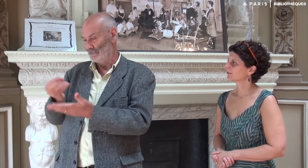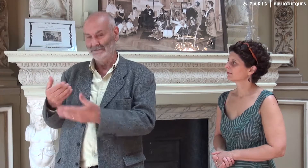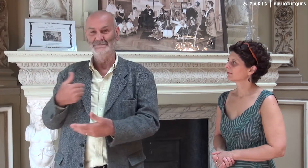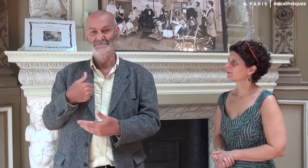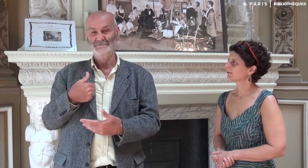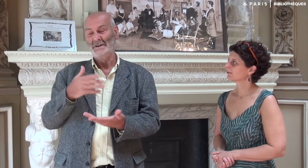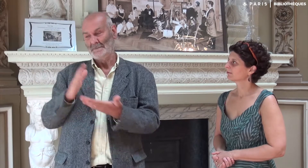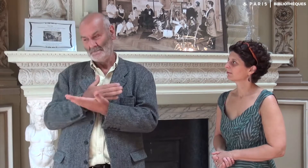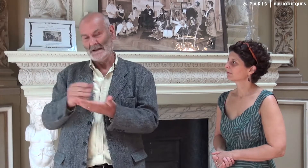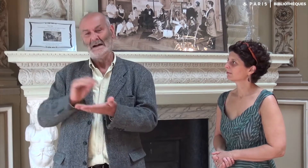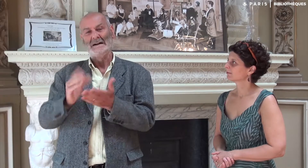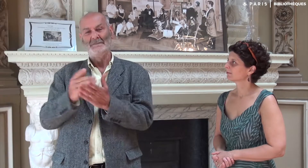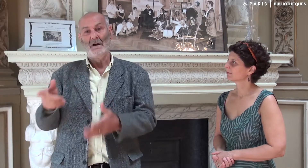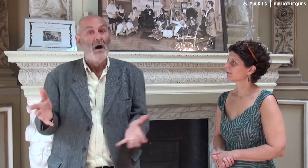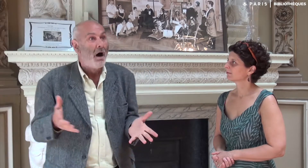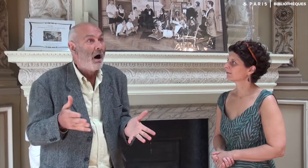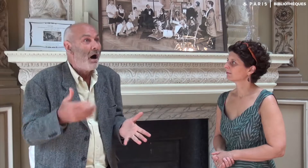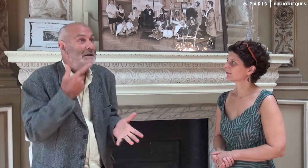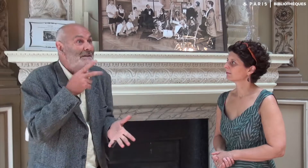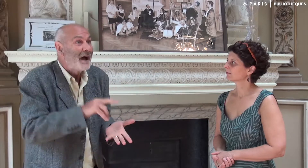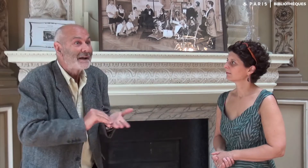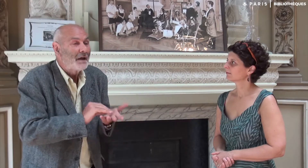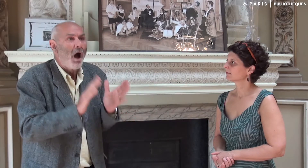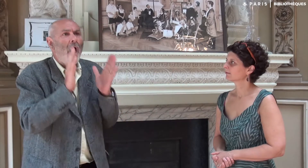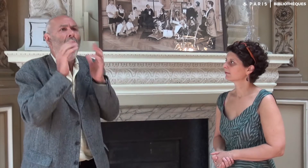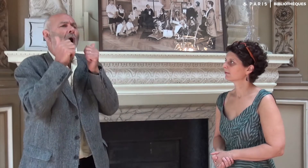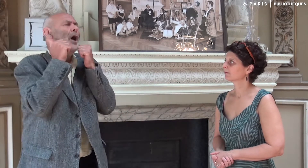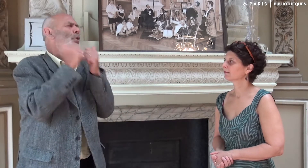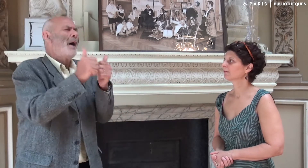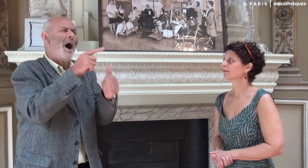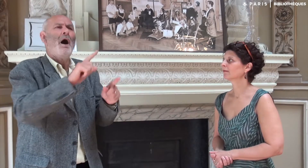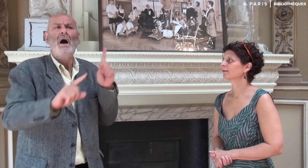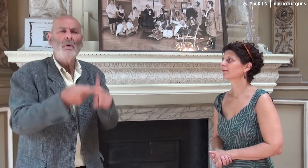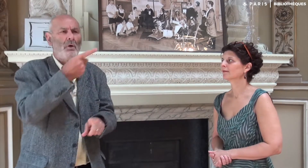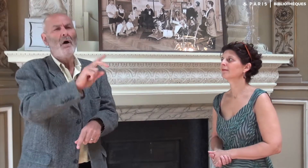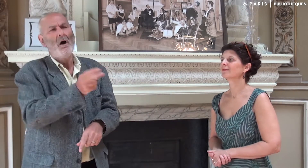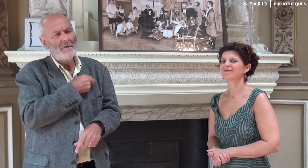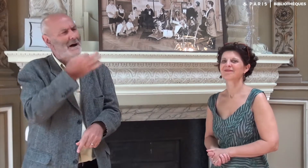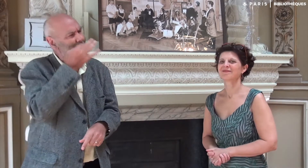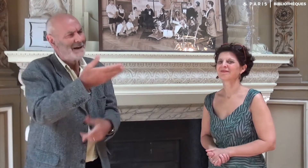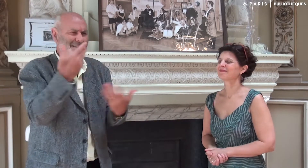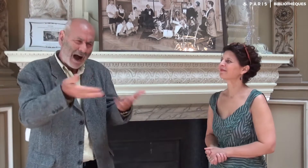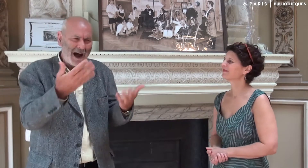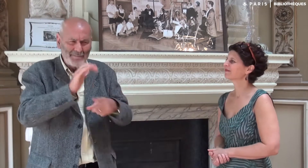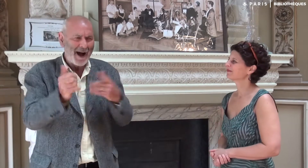que je préparais l’écriture d’un ouvrage. Elle était vraiment enchantée de cette excellente idée !